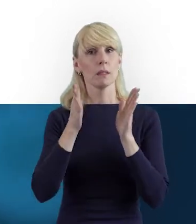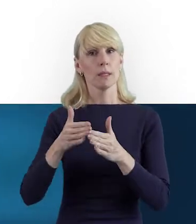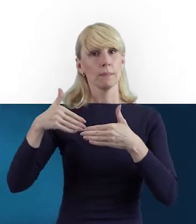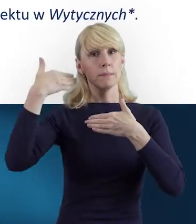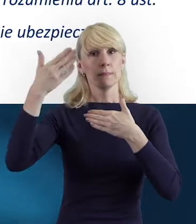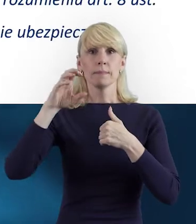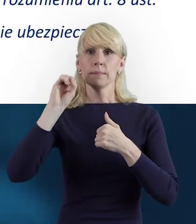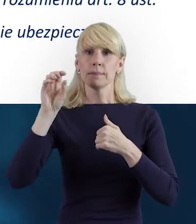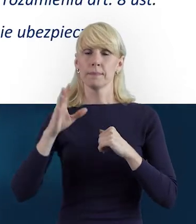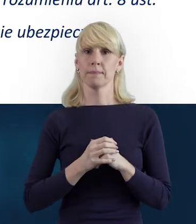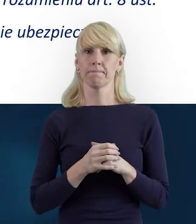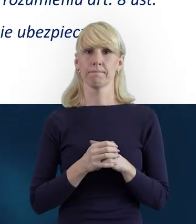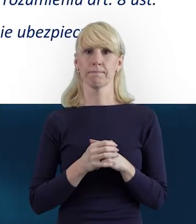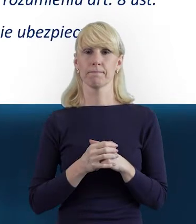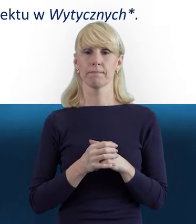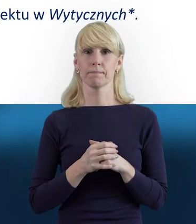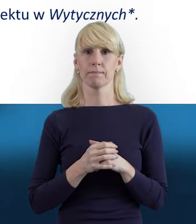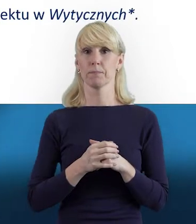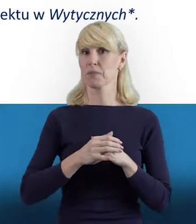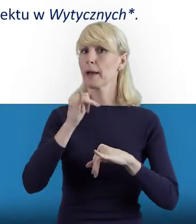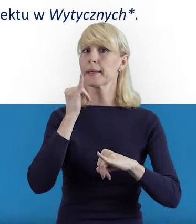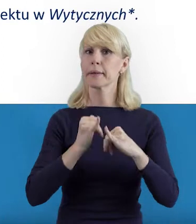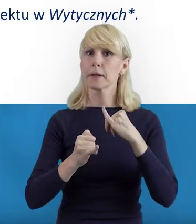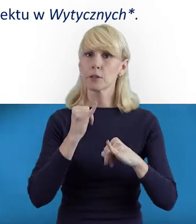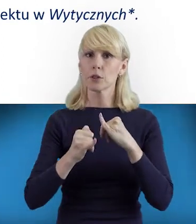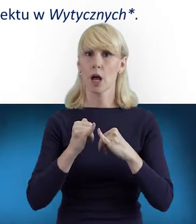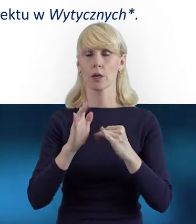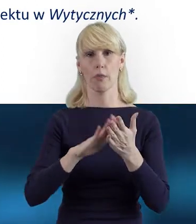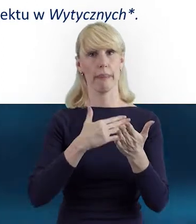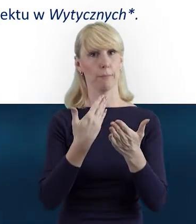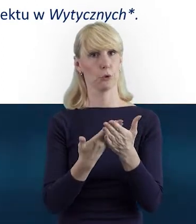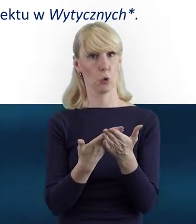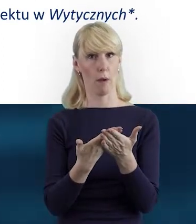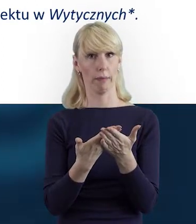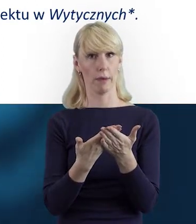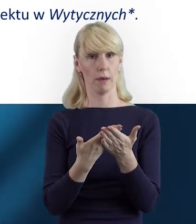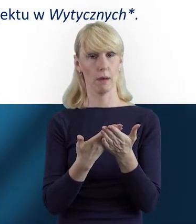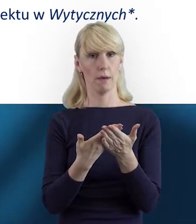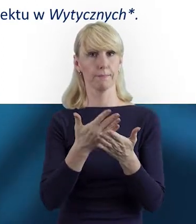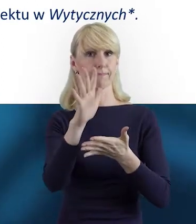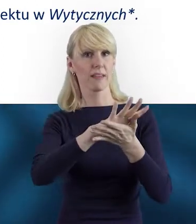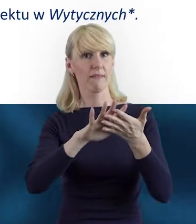proszę pamiętać, że gdyby nastąpiła aktualizacja treści wytycznych,